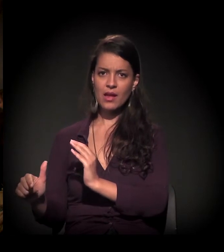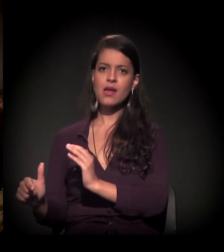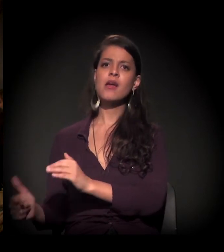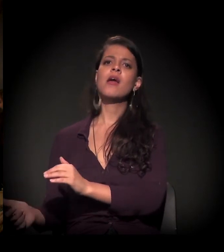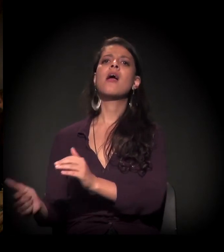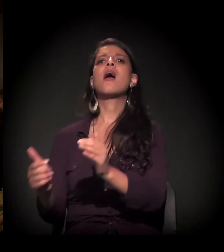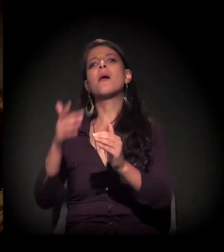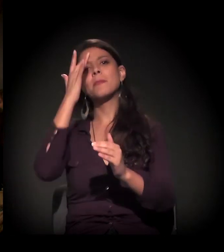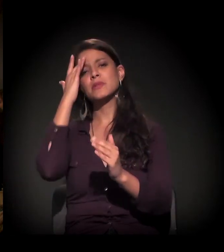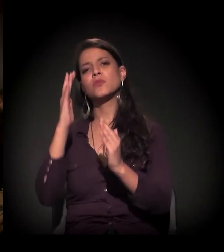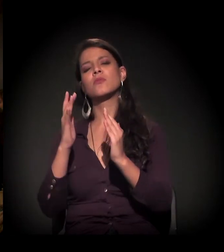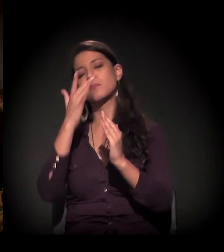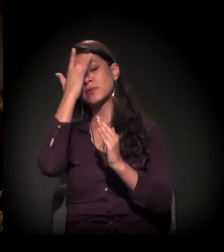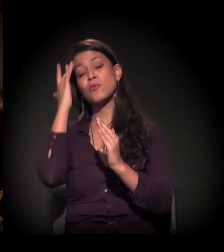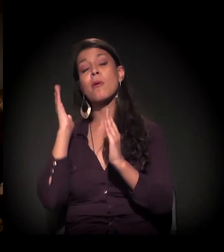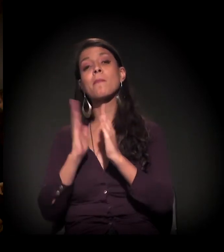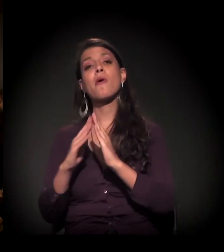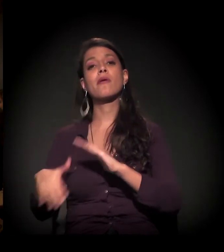aí vem a questão do morador de rua,